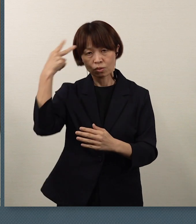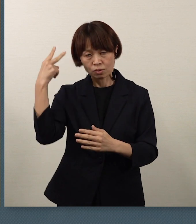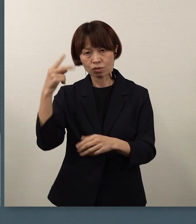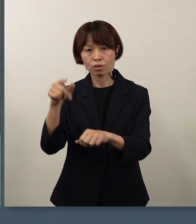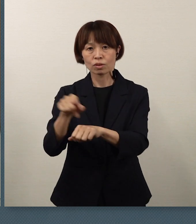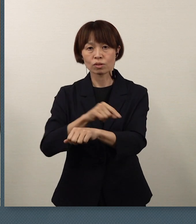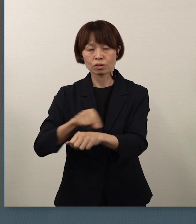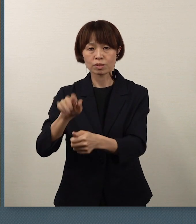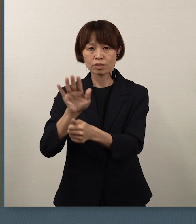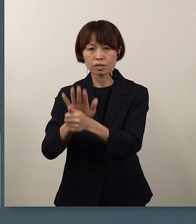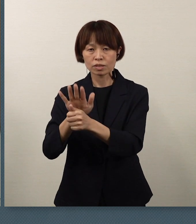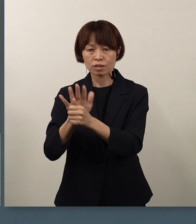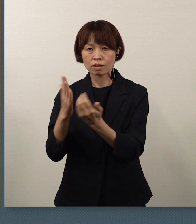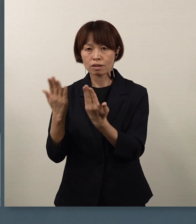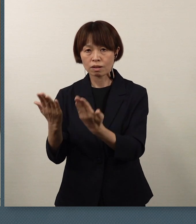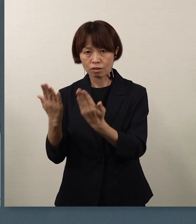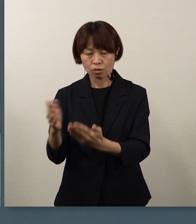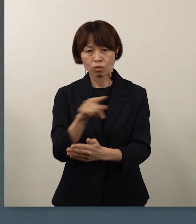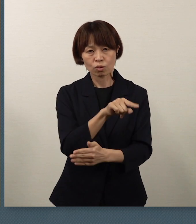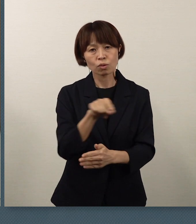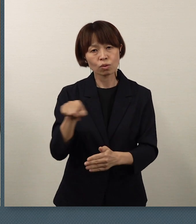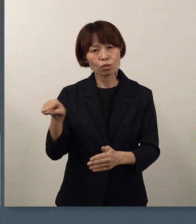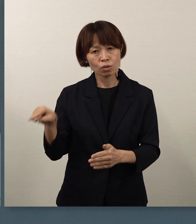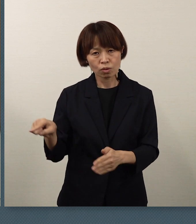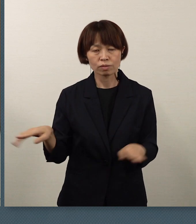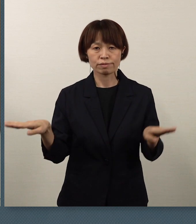休校という措置に対しまして